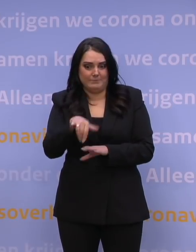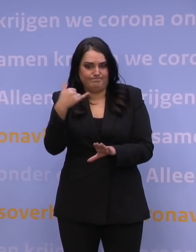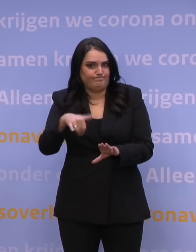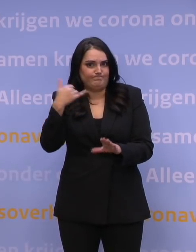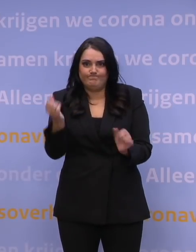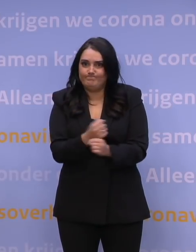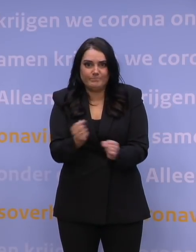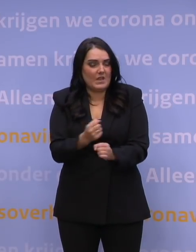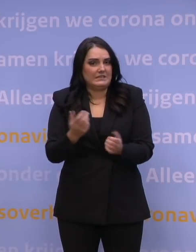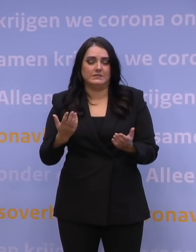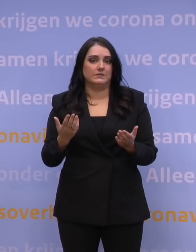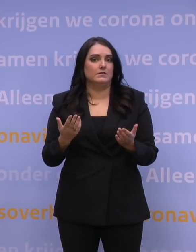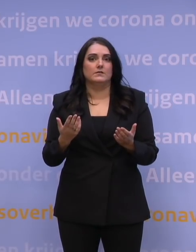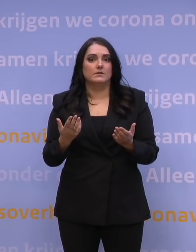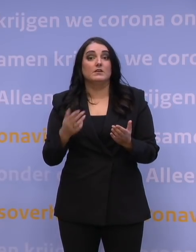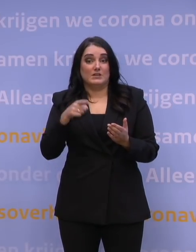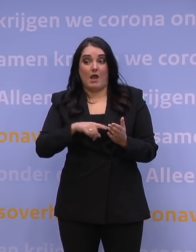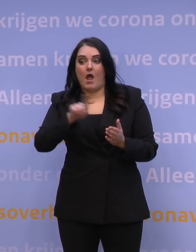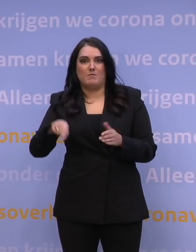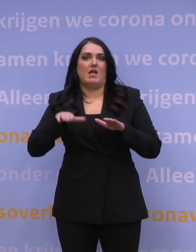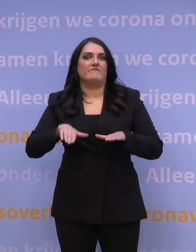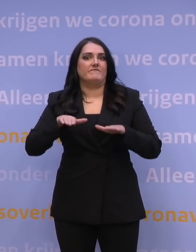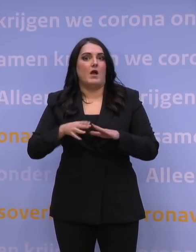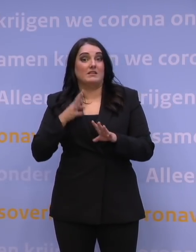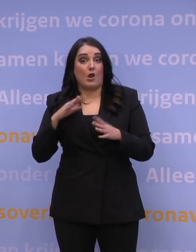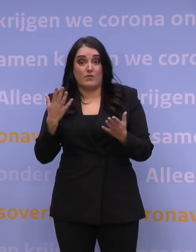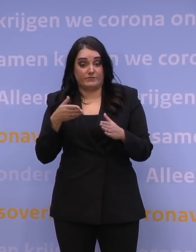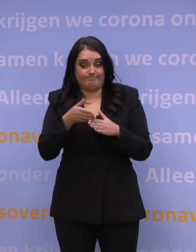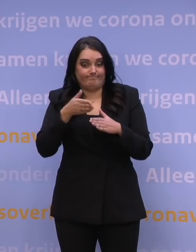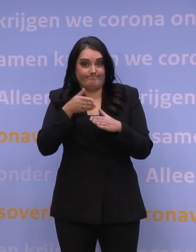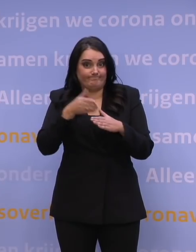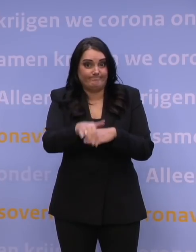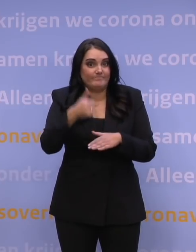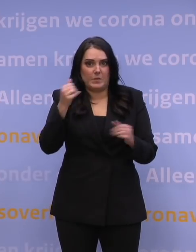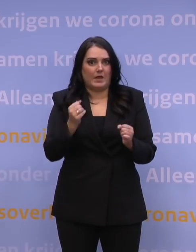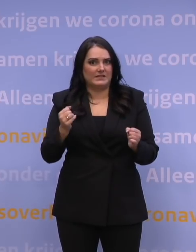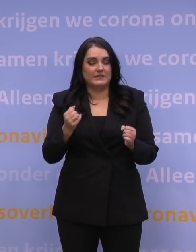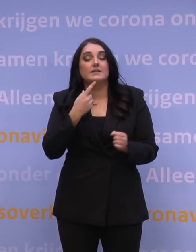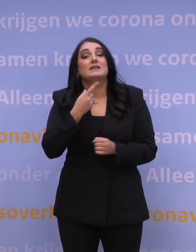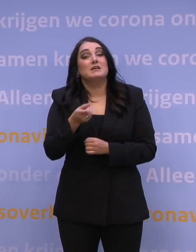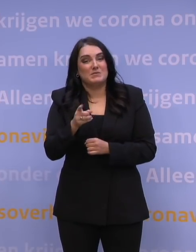en dus in de wacht komen te staan of zelfs niet aangenomen kunnen worden. Kortom: met name dat is een knelpunt.